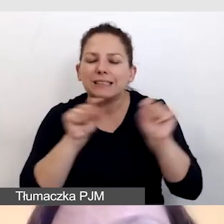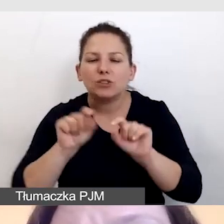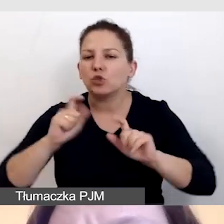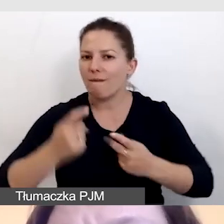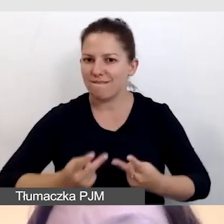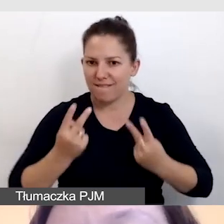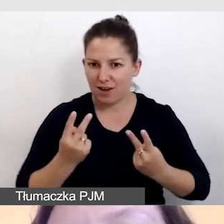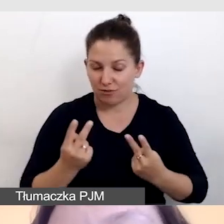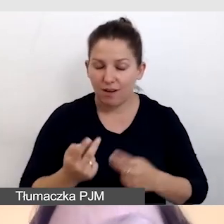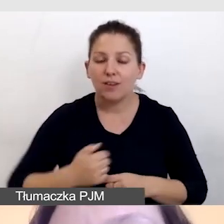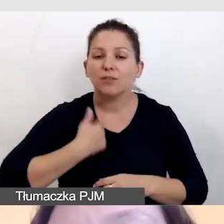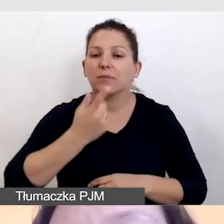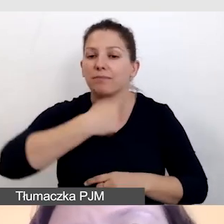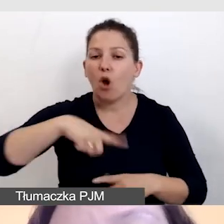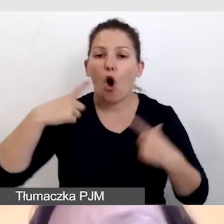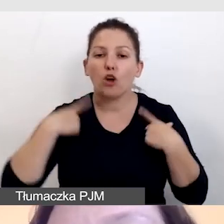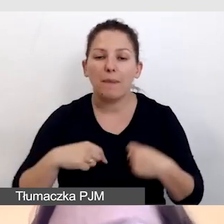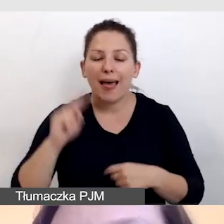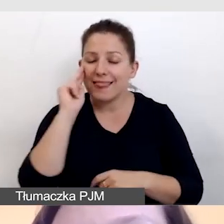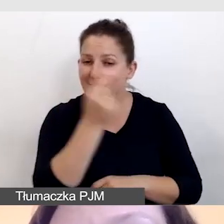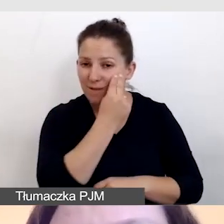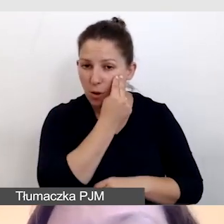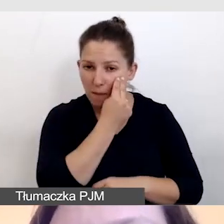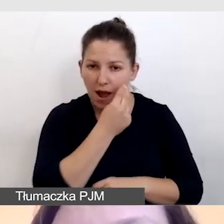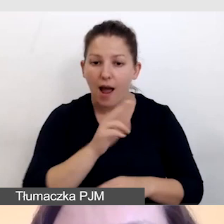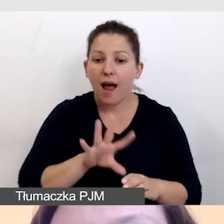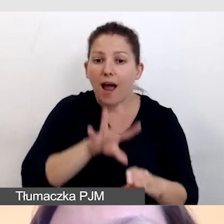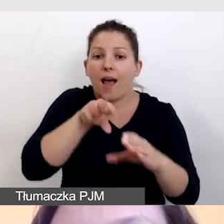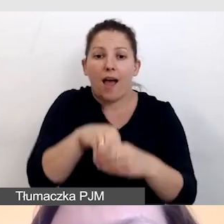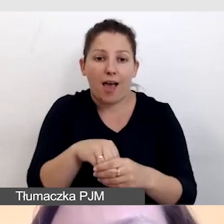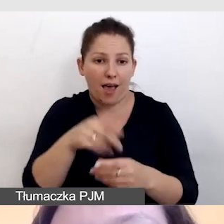tak aby osoba niewidoma, która uczestniczy w naszej prezentacji,